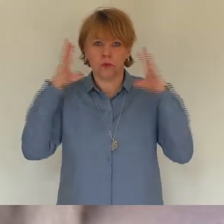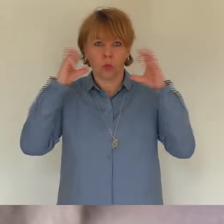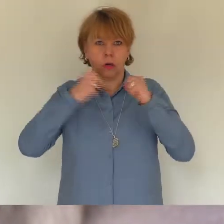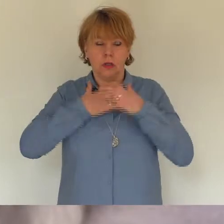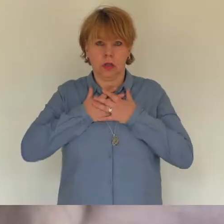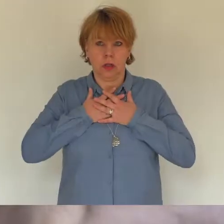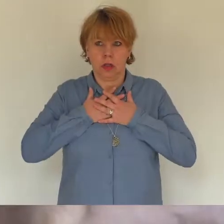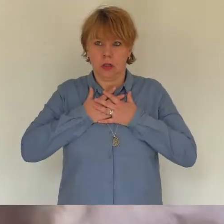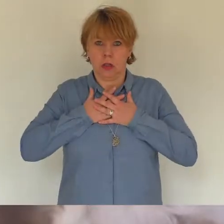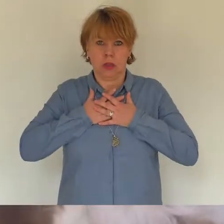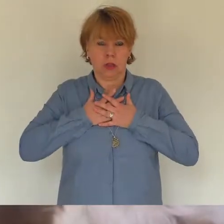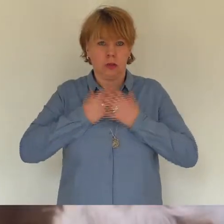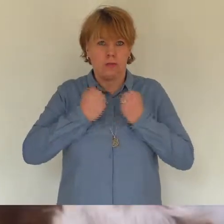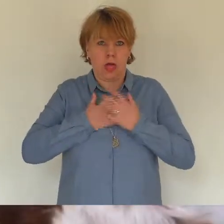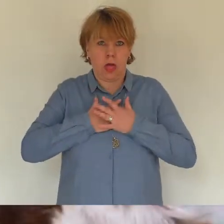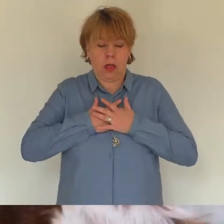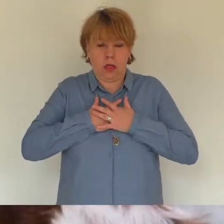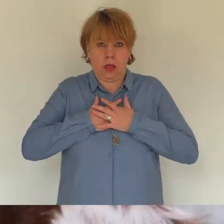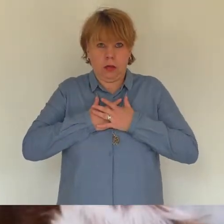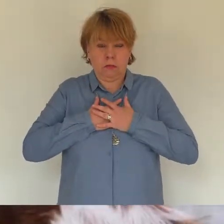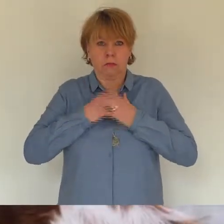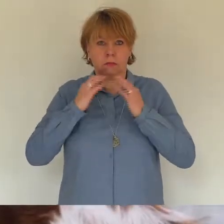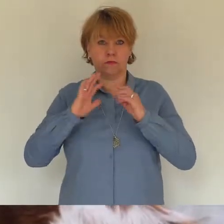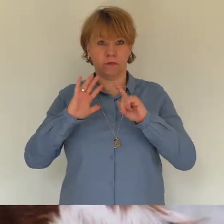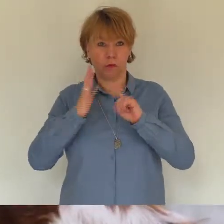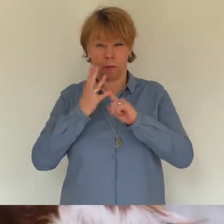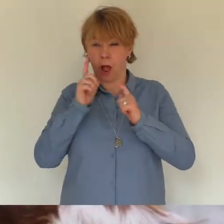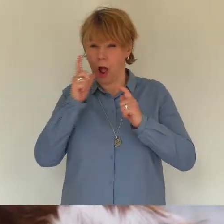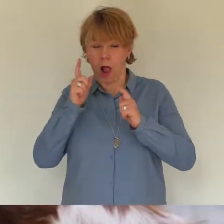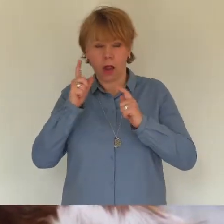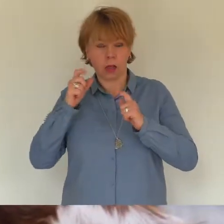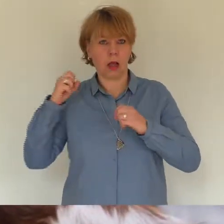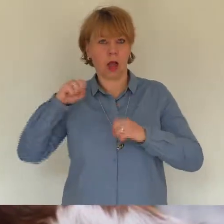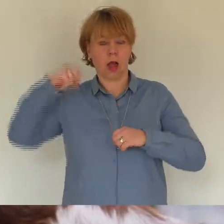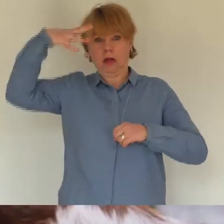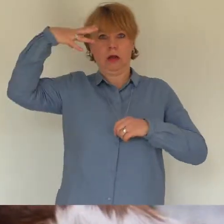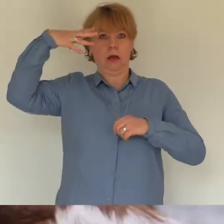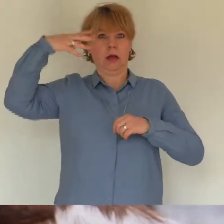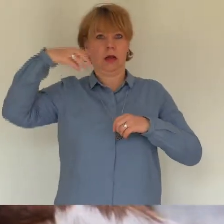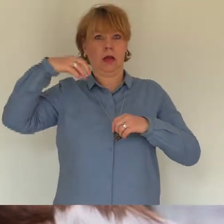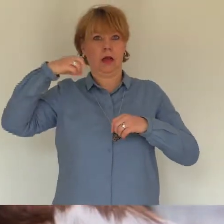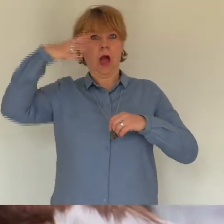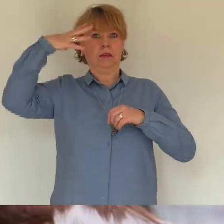aus? Sie hat mich viermal angestupst und den Kopf Richtung Bad gedreht als ich